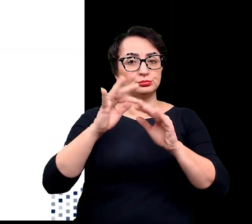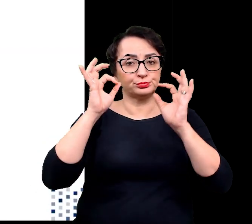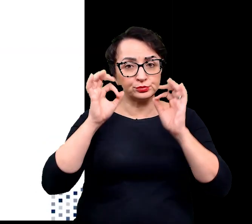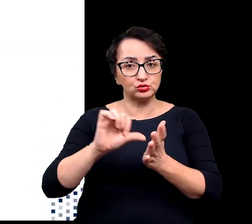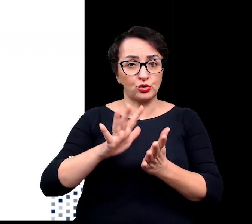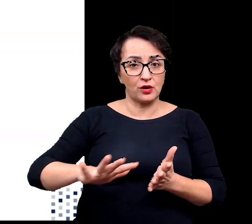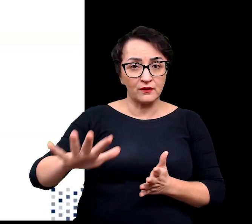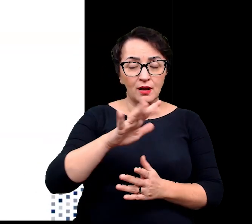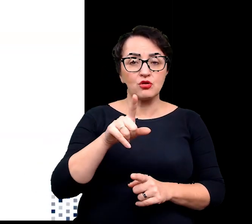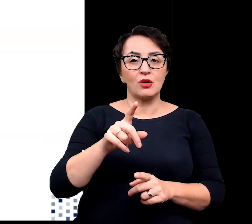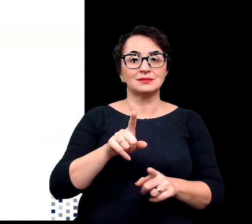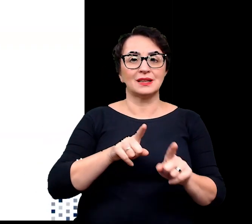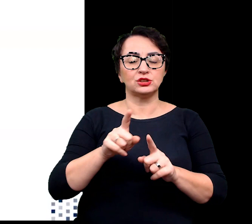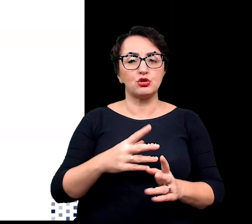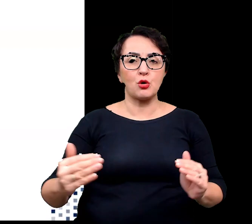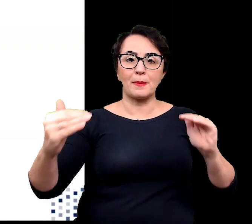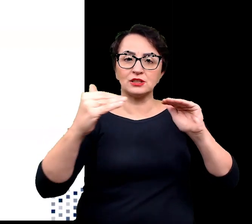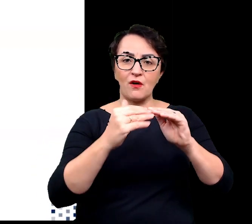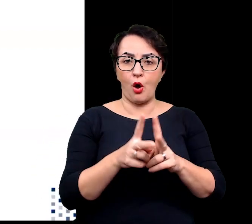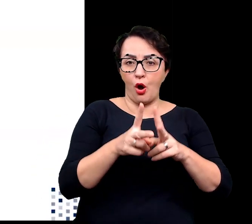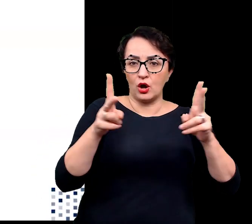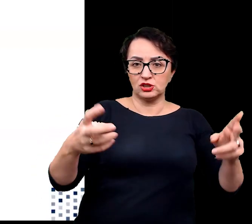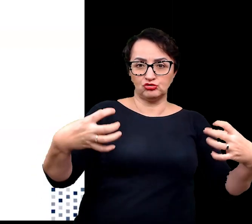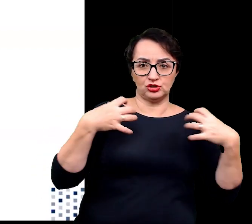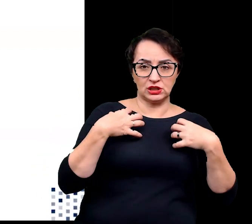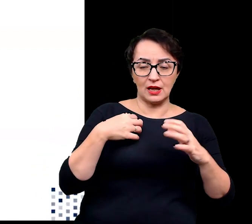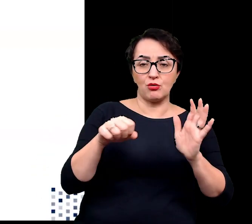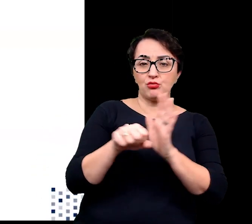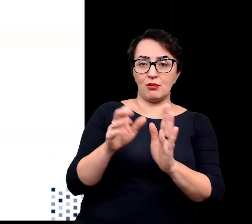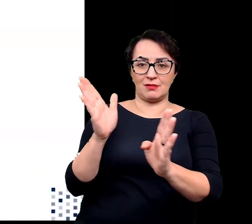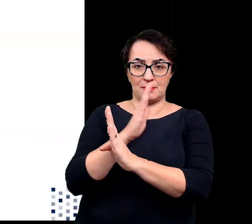jest dopasowanie okresu wegetacyjnego do panujących warunków klimatycznych.